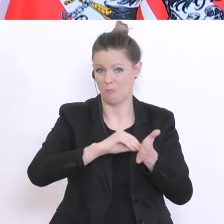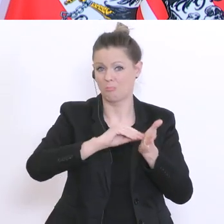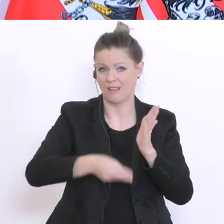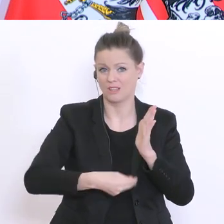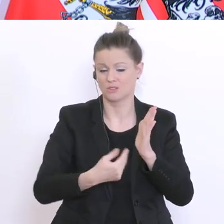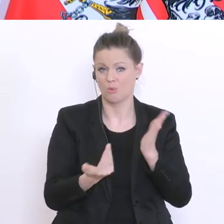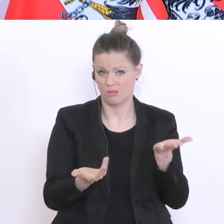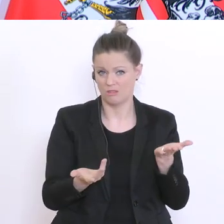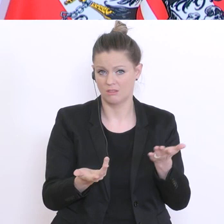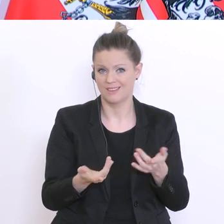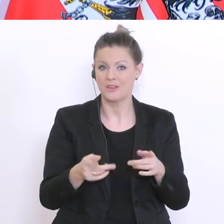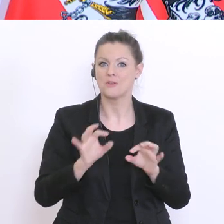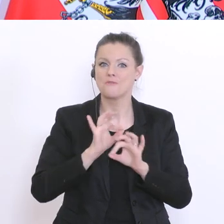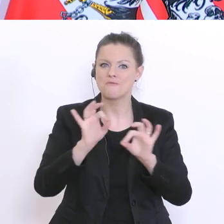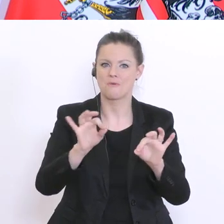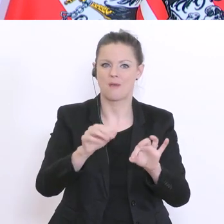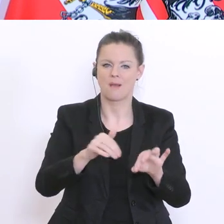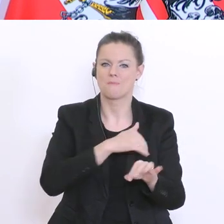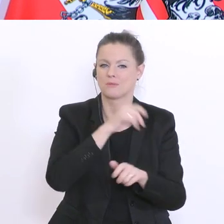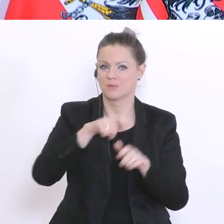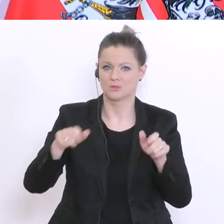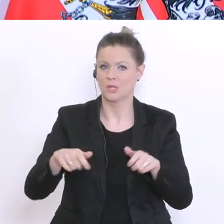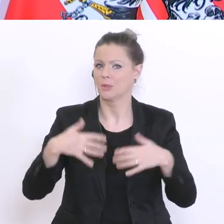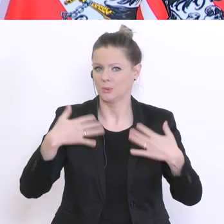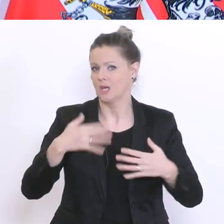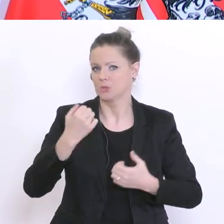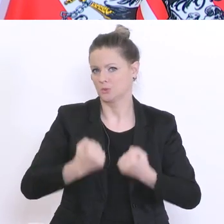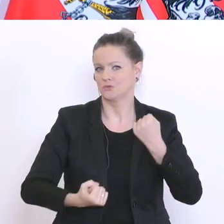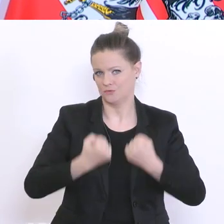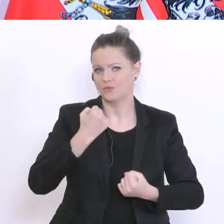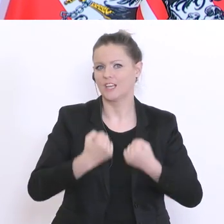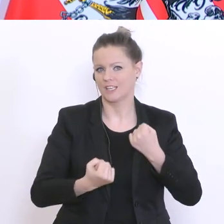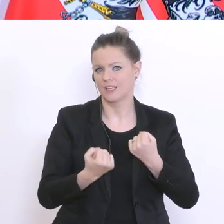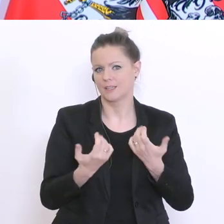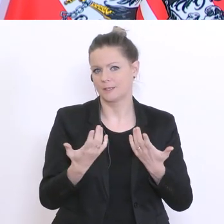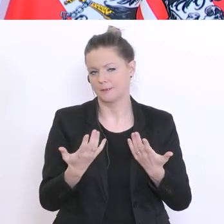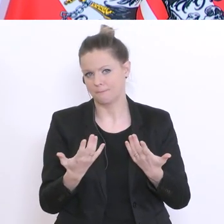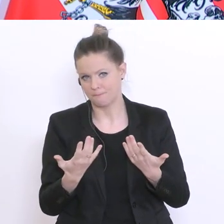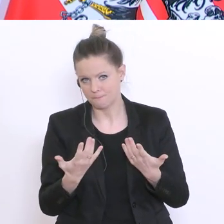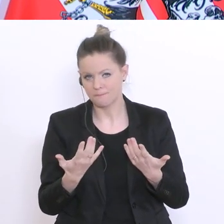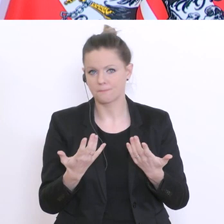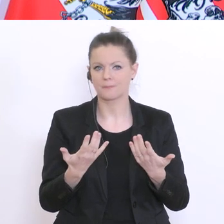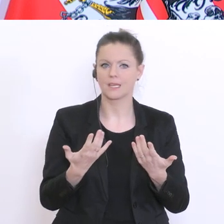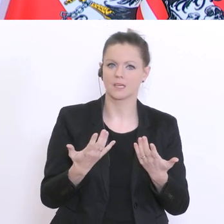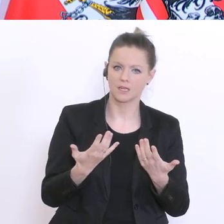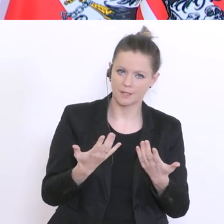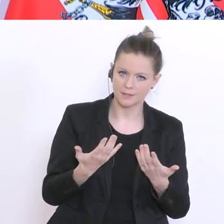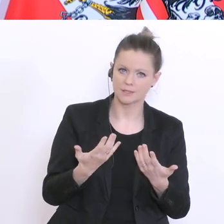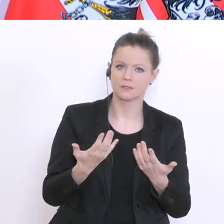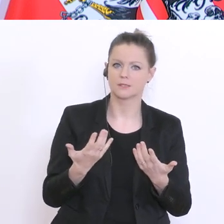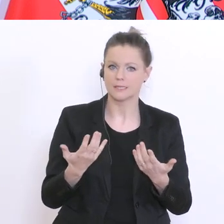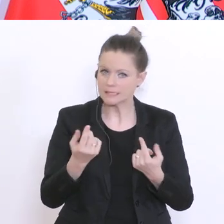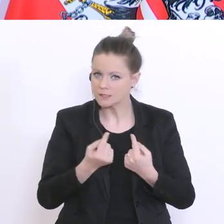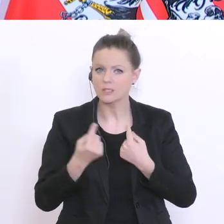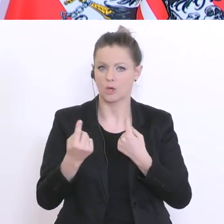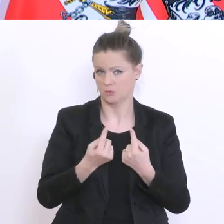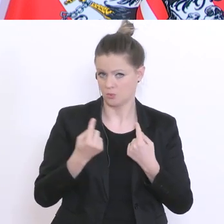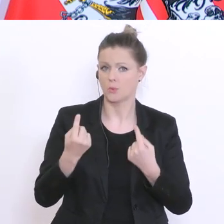für Maturanten und Maturantinnen derzeit auch eine schwierige Situation, glaube ich. Da darf